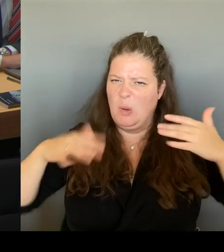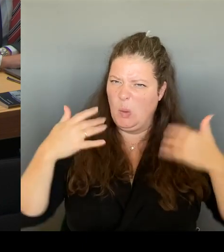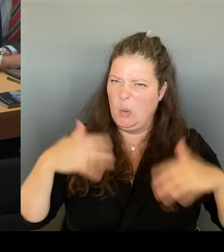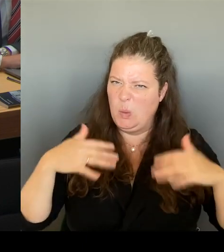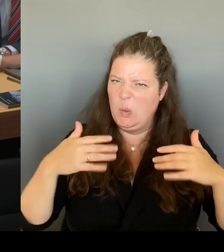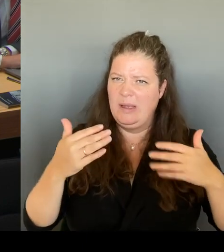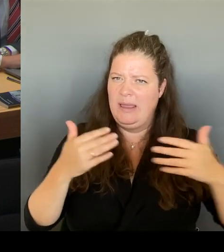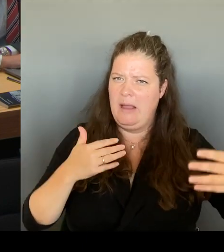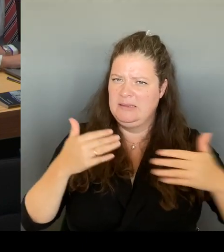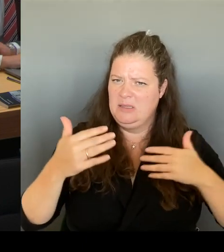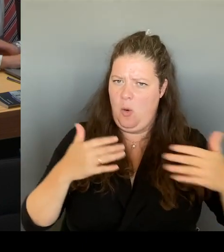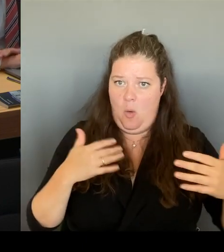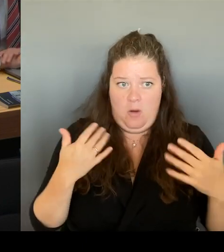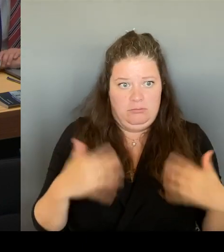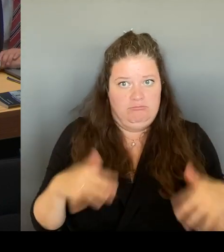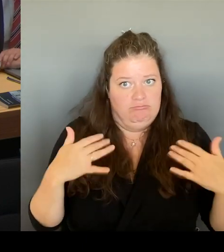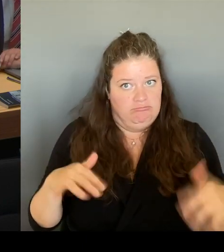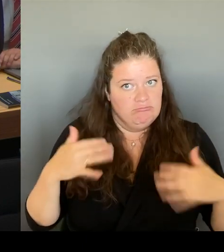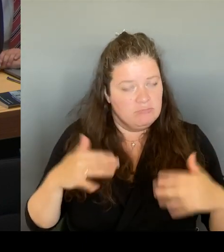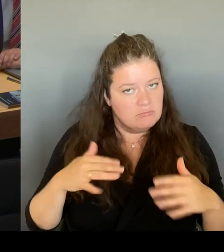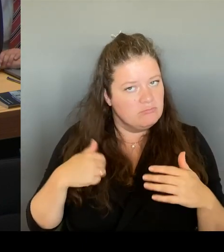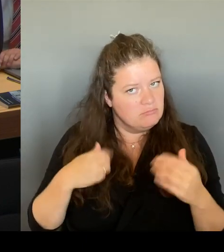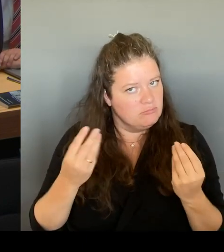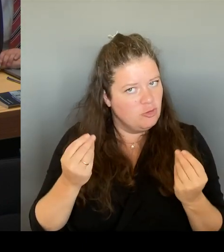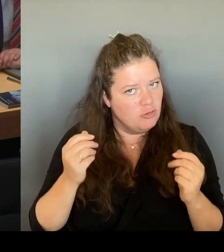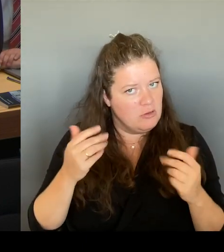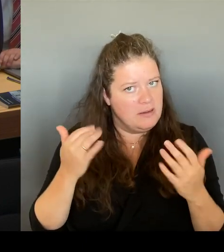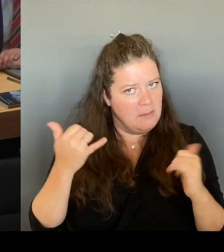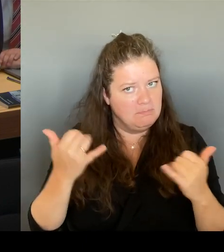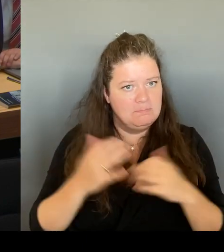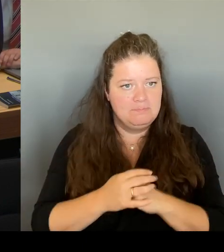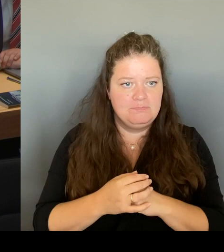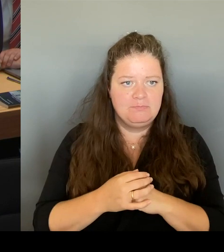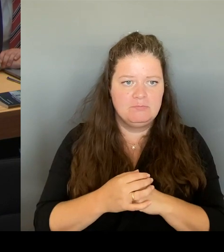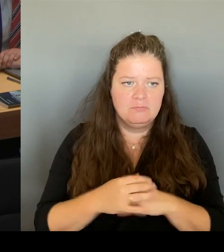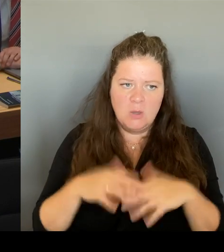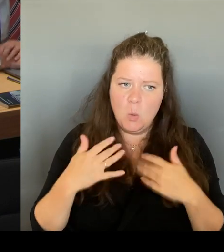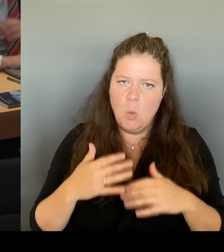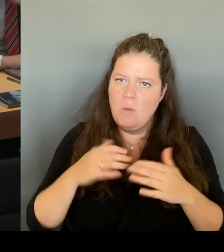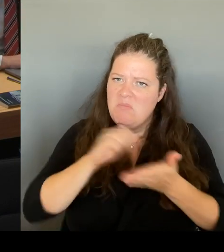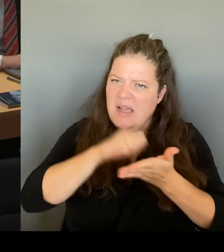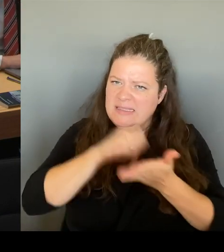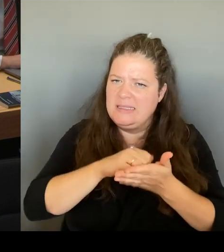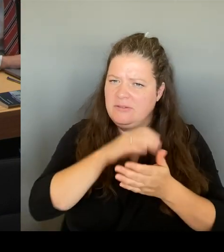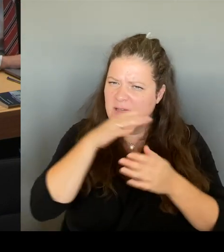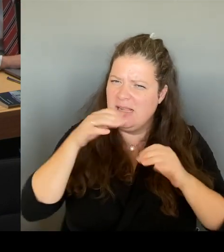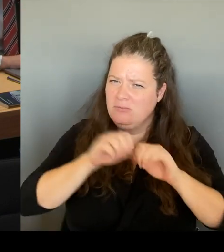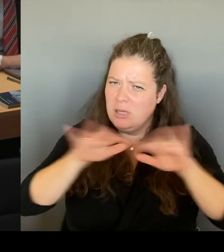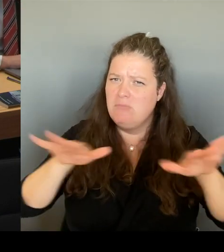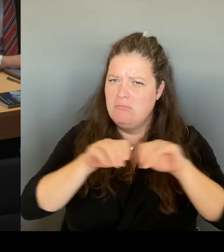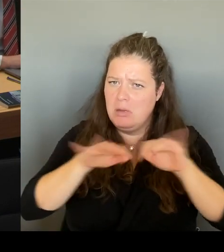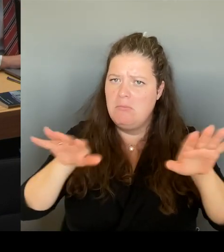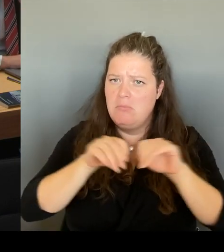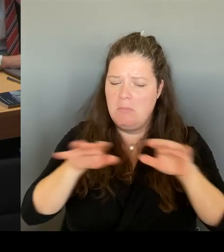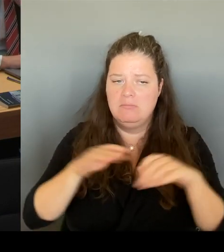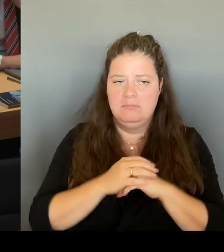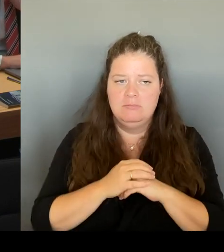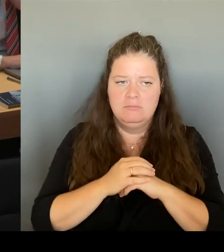Es wurde viel darüber berichtet. in die eine und auch in die andere Richtung. Es wurde kritisch hin und her abgewogen.